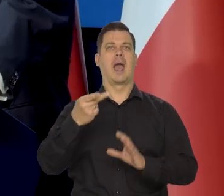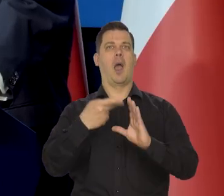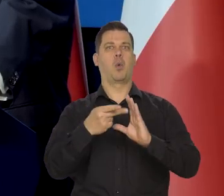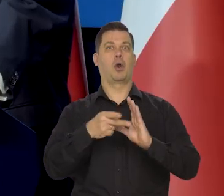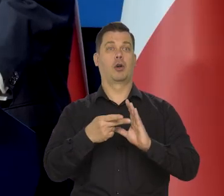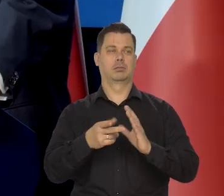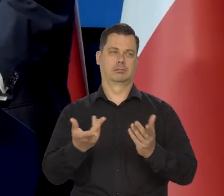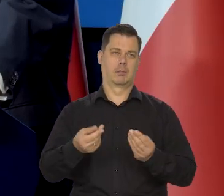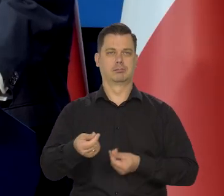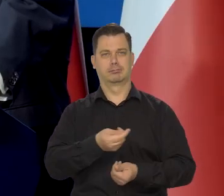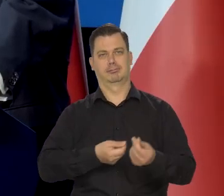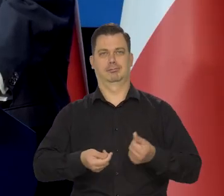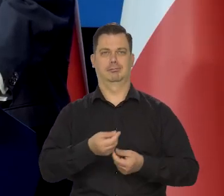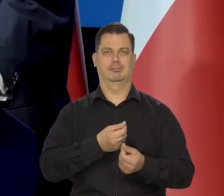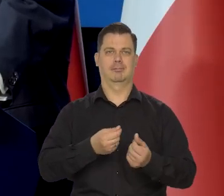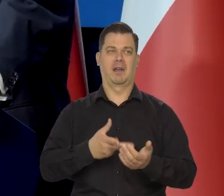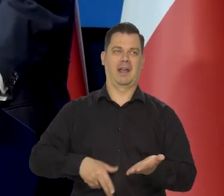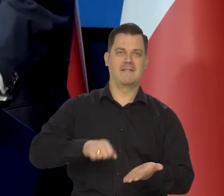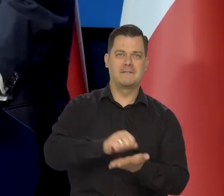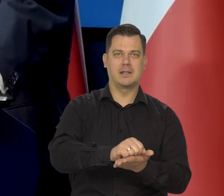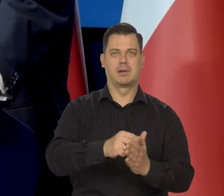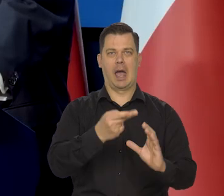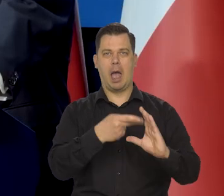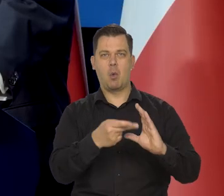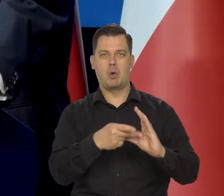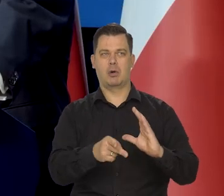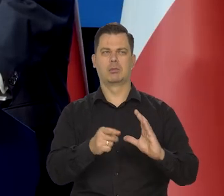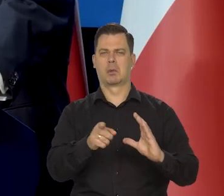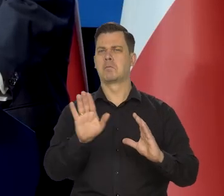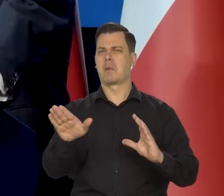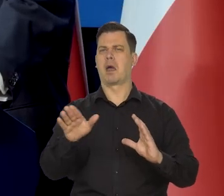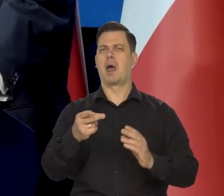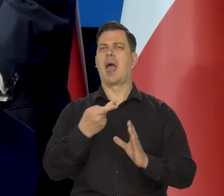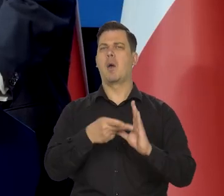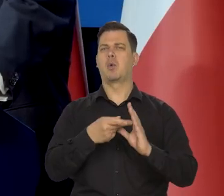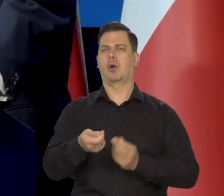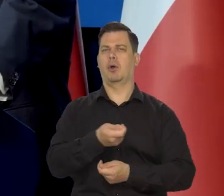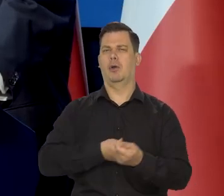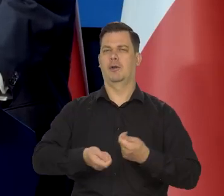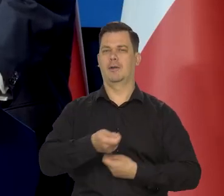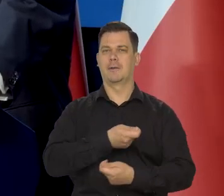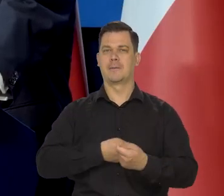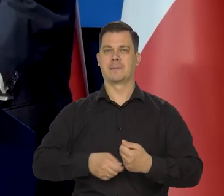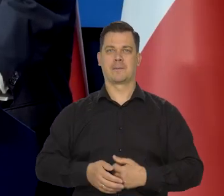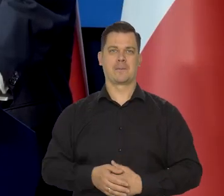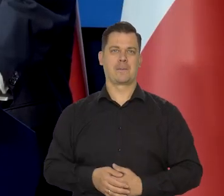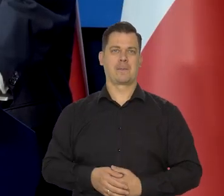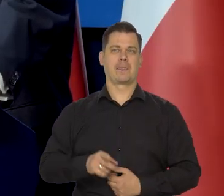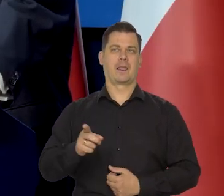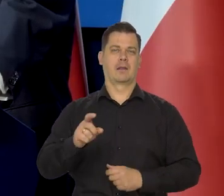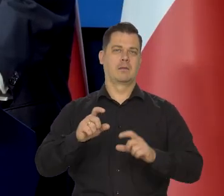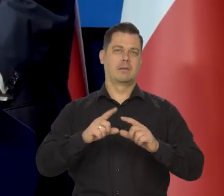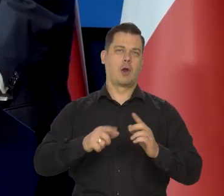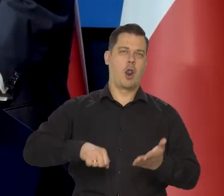Oni wydają w euro, inwestują w euro, posiadają w strefie euro lokaty,